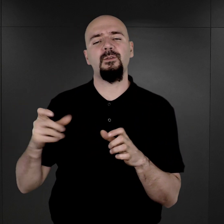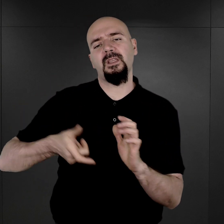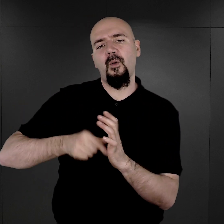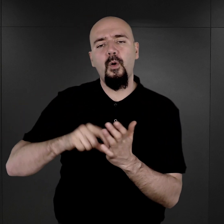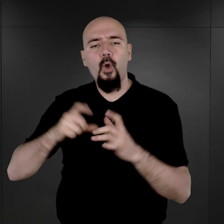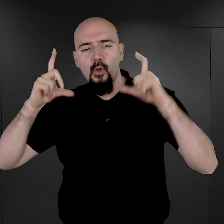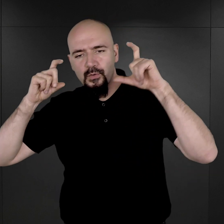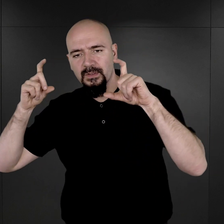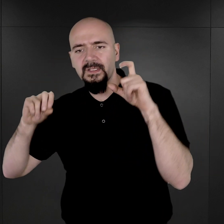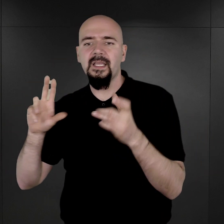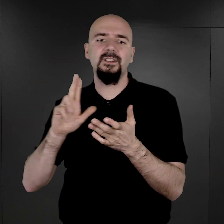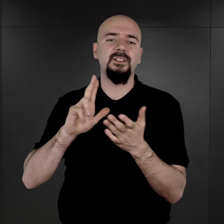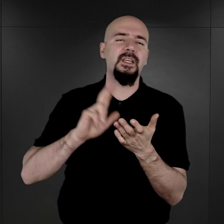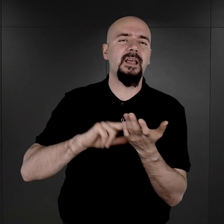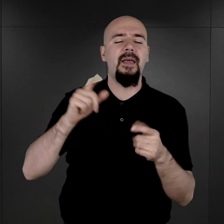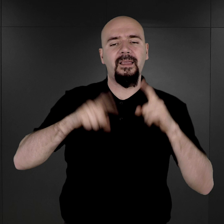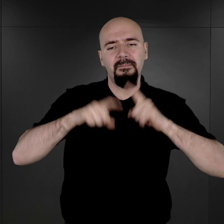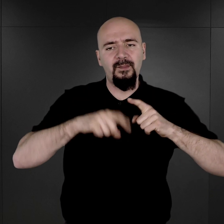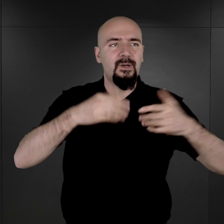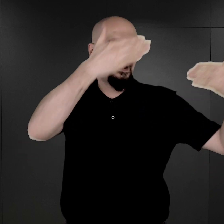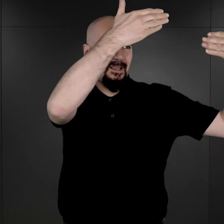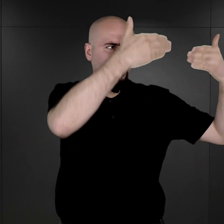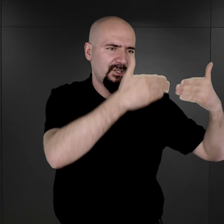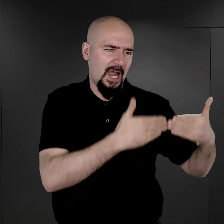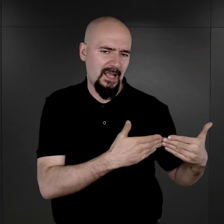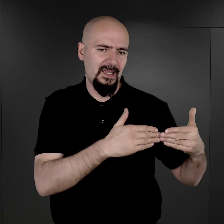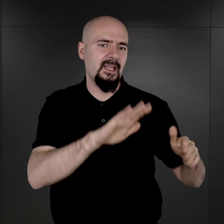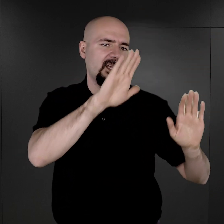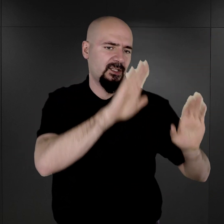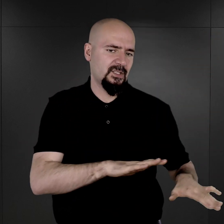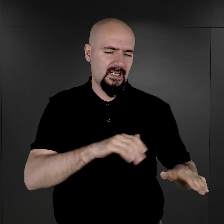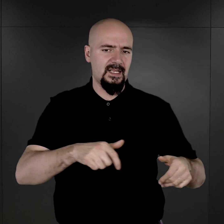gdzie na tle takim neutralnym sadzano osobę fotografowaną,